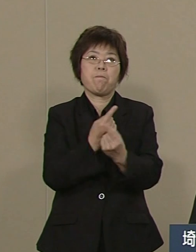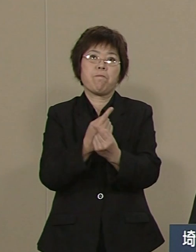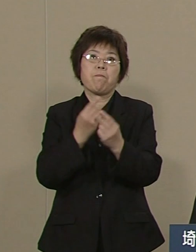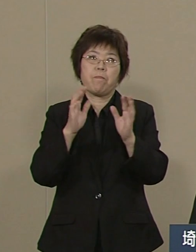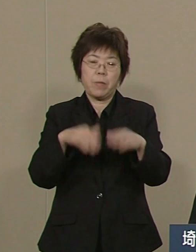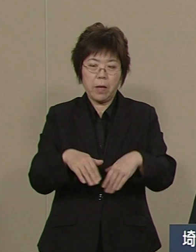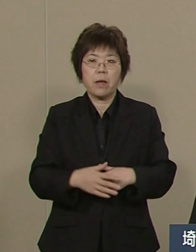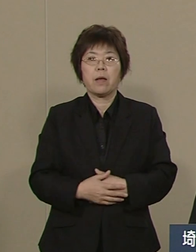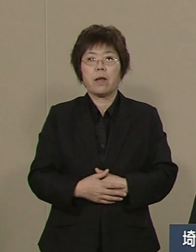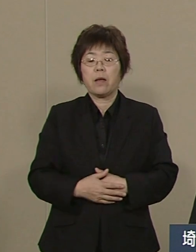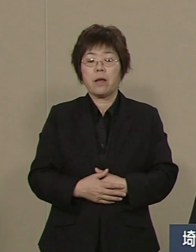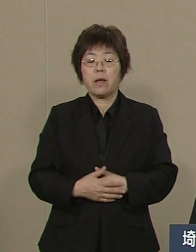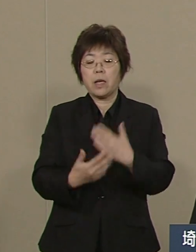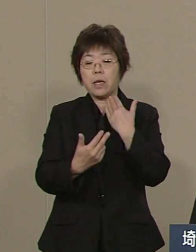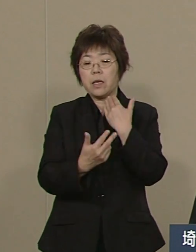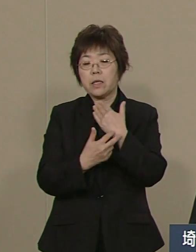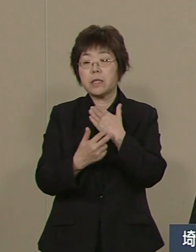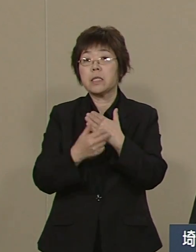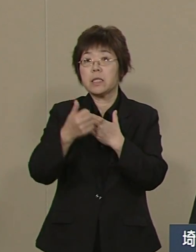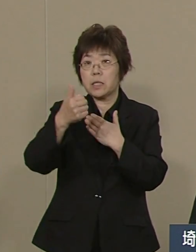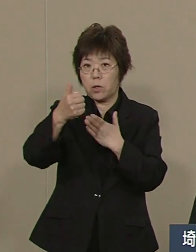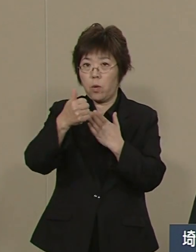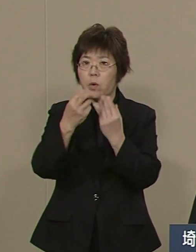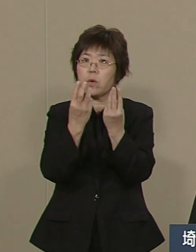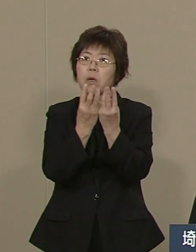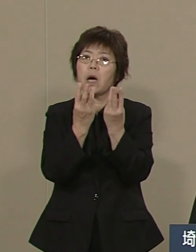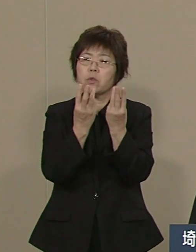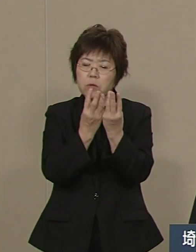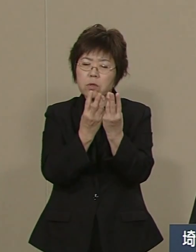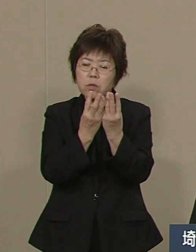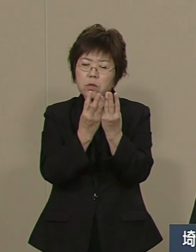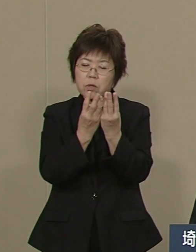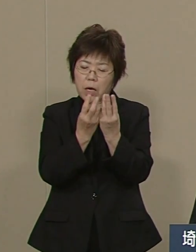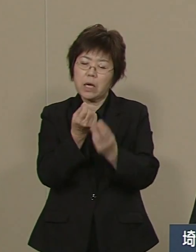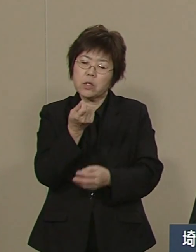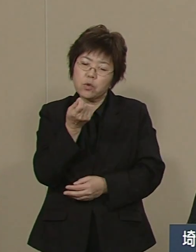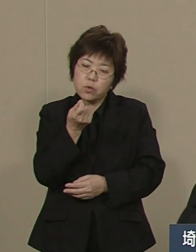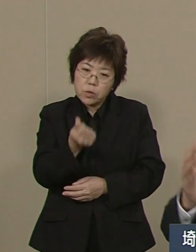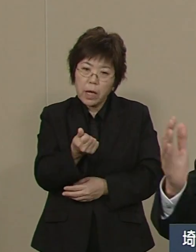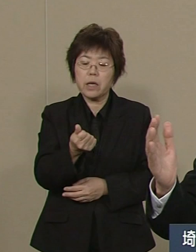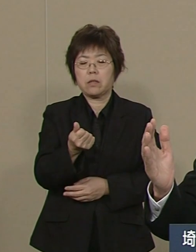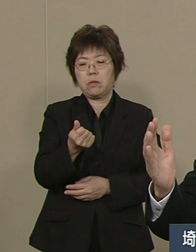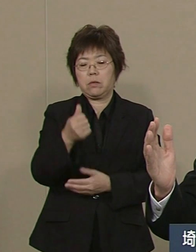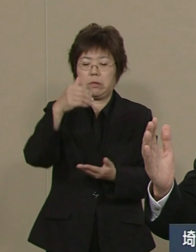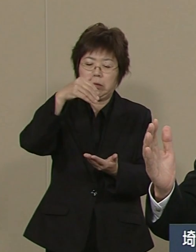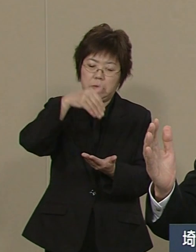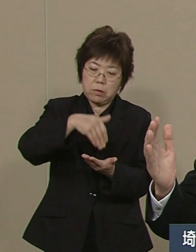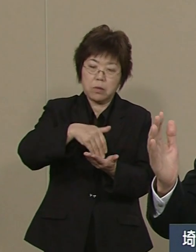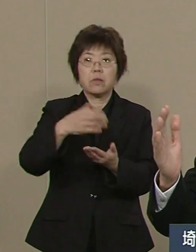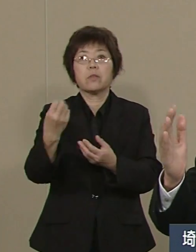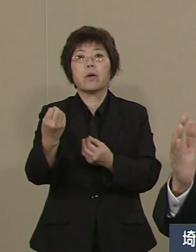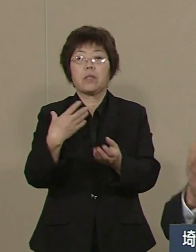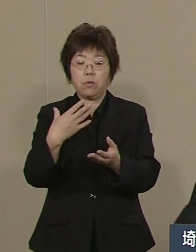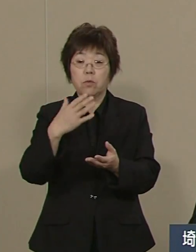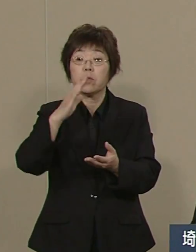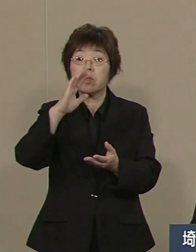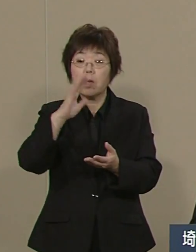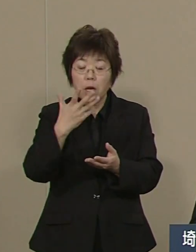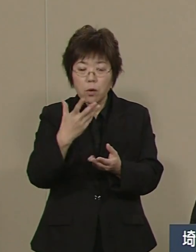医師の数が対人口比で 一番少ないと言われておりますが 医師の総数そのものは 全国で８番目です